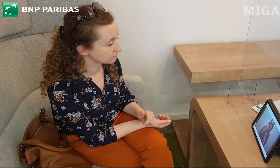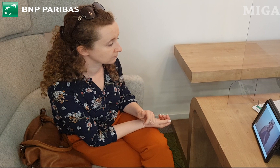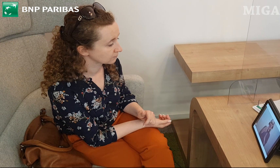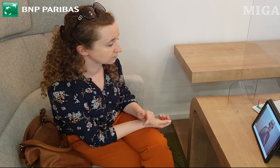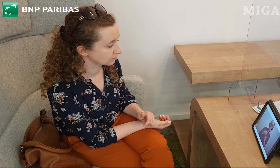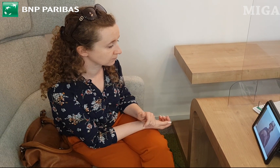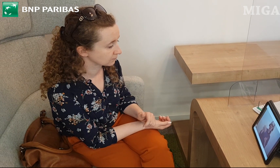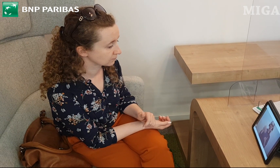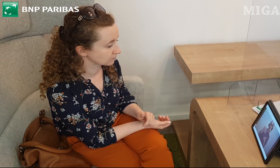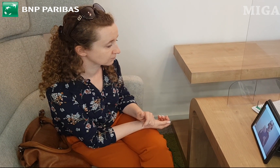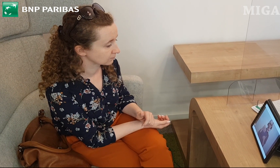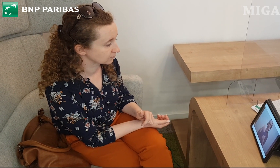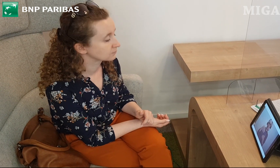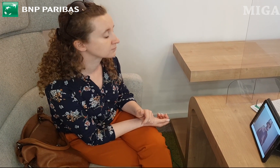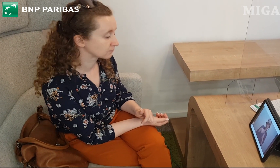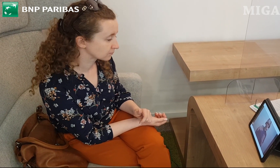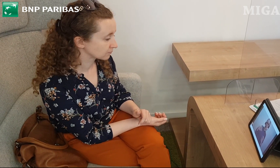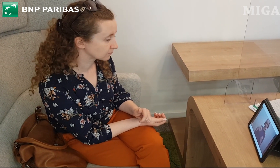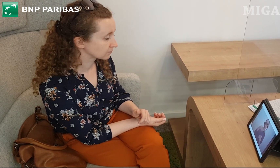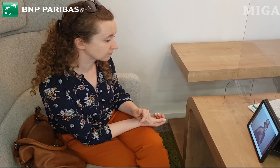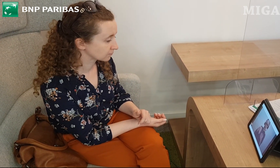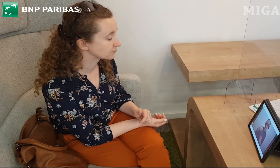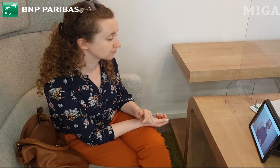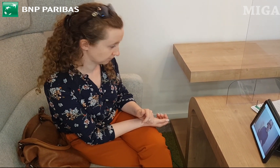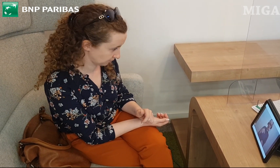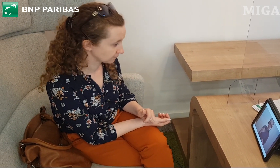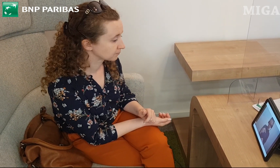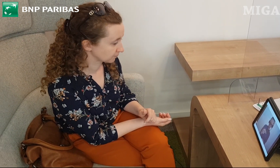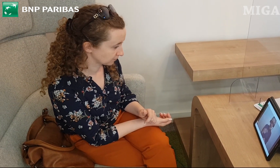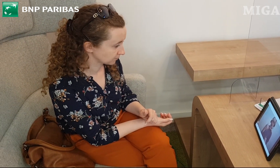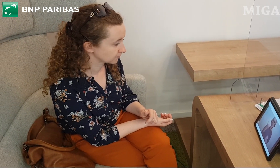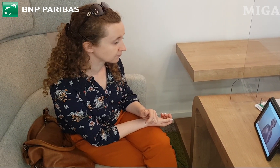W innym przypadku opłata za taką kartę wyniesie 3 zł miesięcznie.